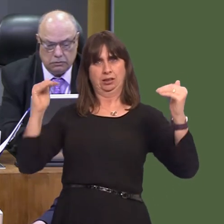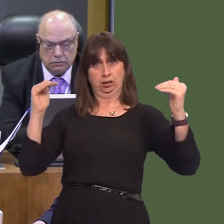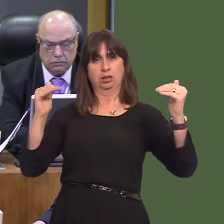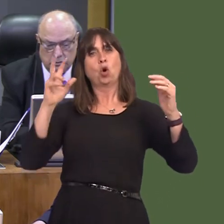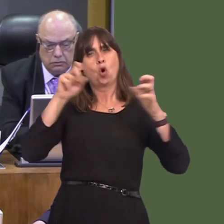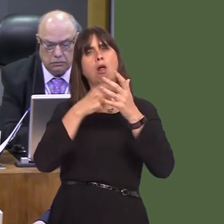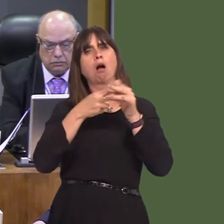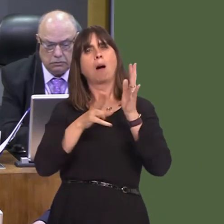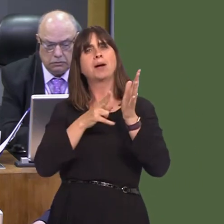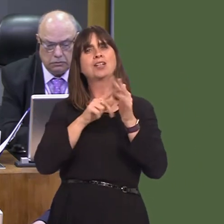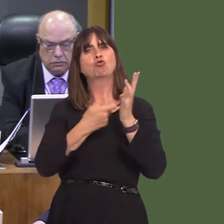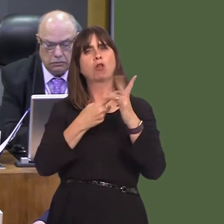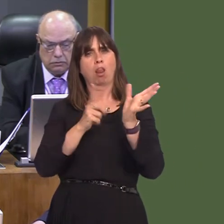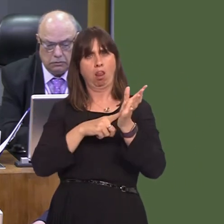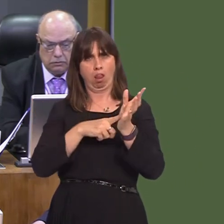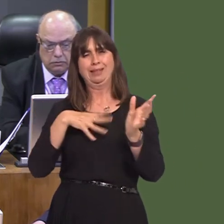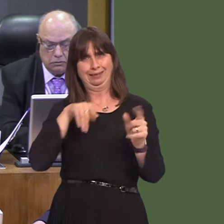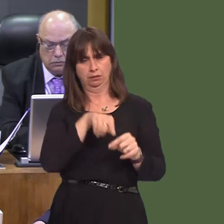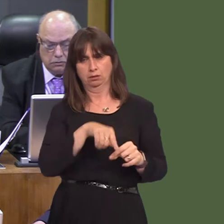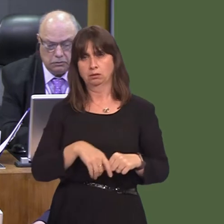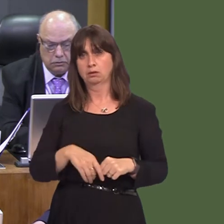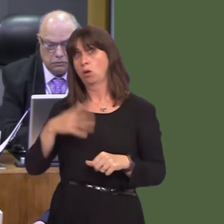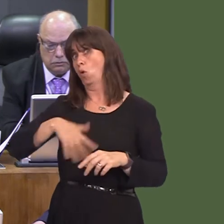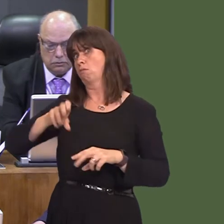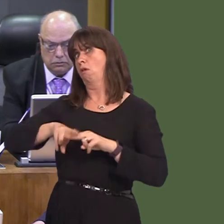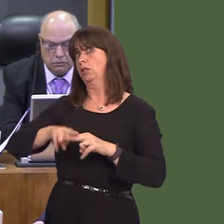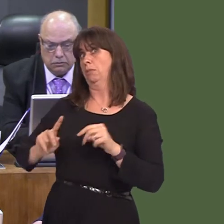for greater ambition here and have called for Cardiff to be the first carbon neutral